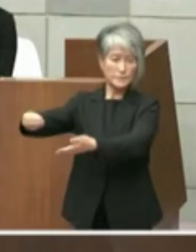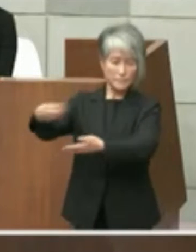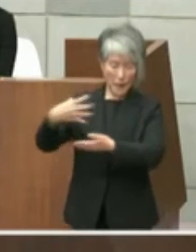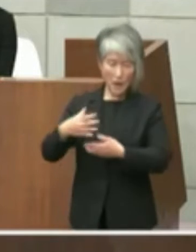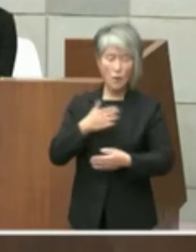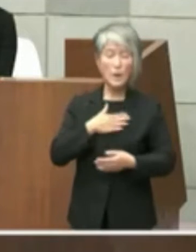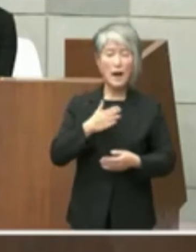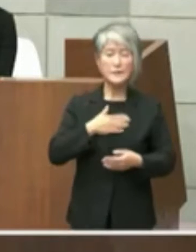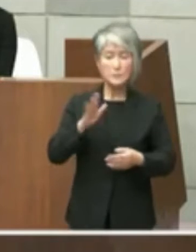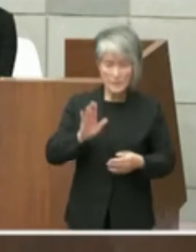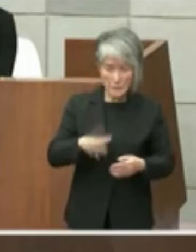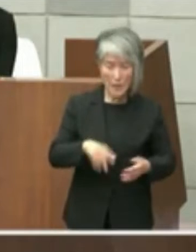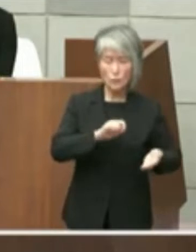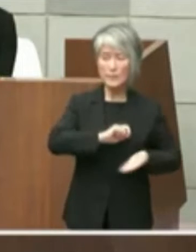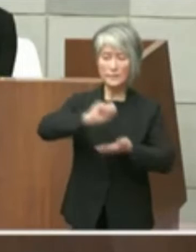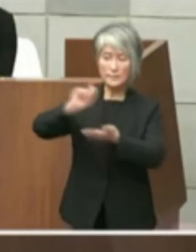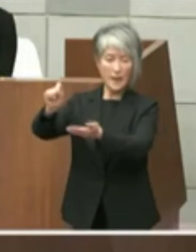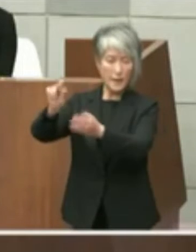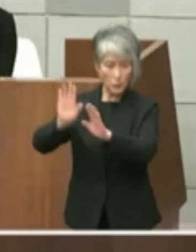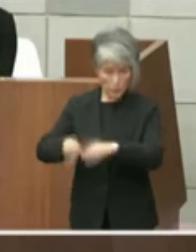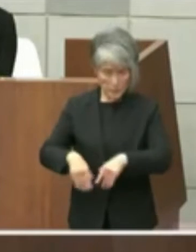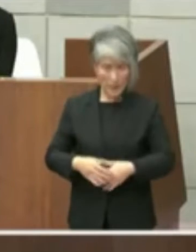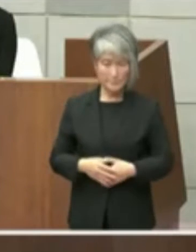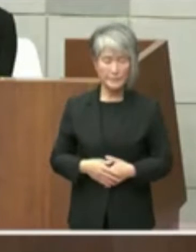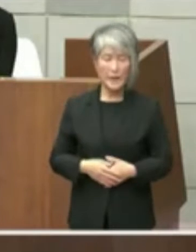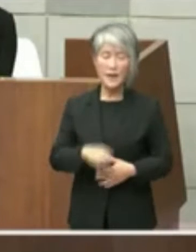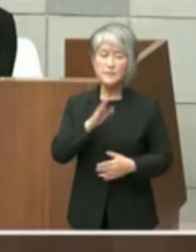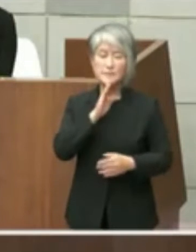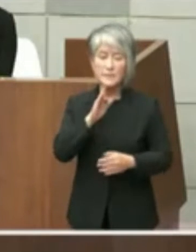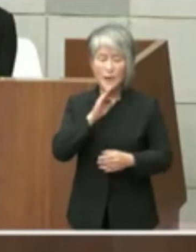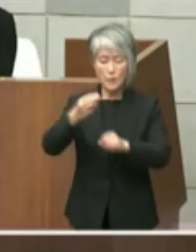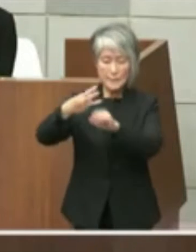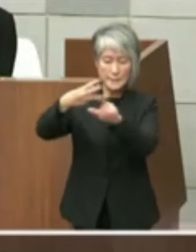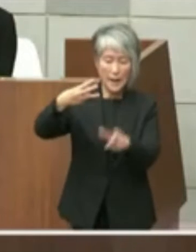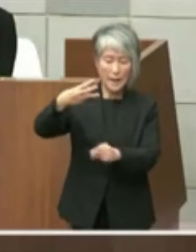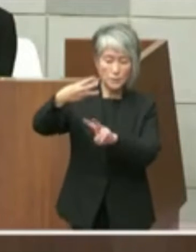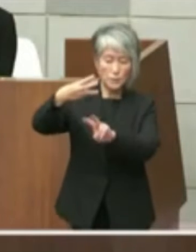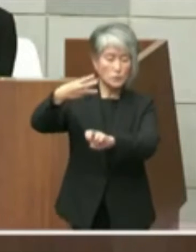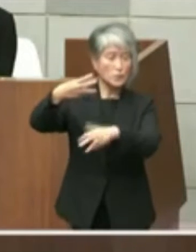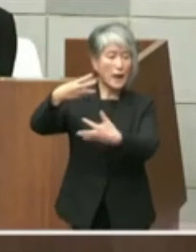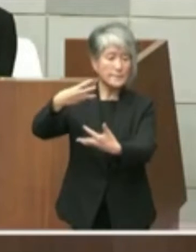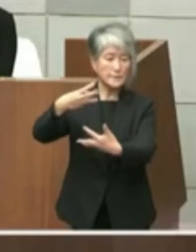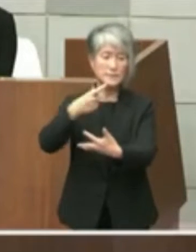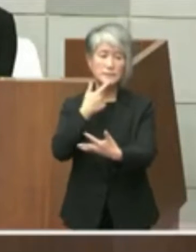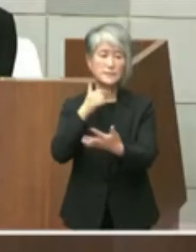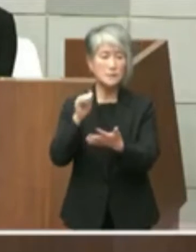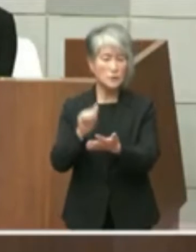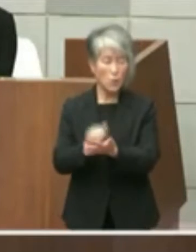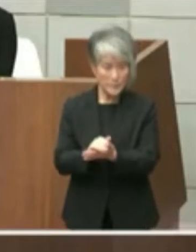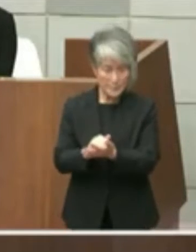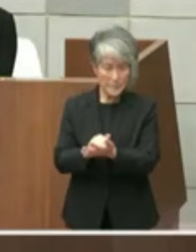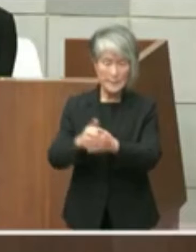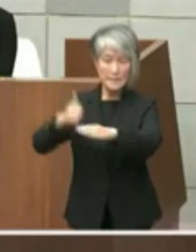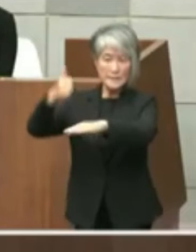するという形をとりました実際には3月の 28日の日曜日に一時2